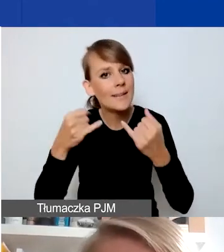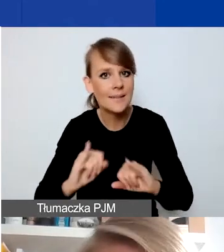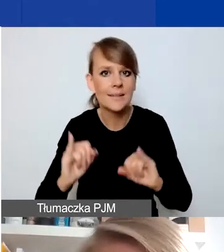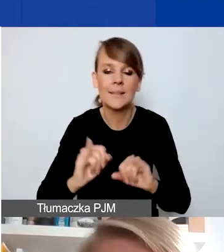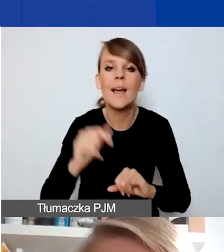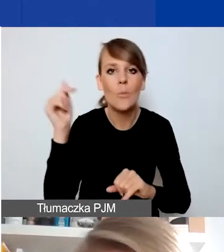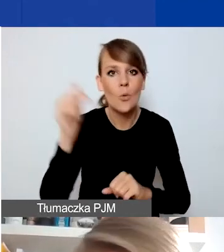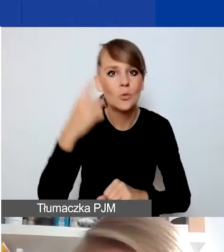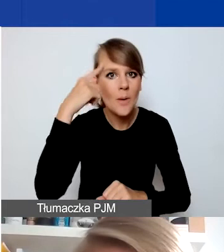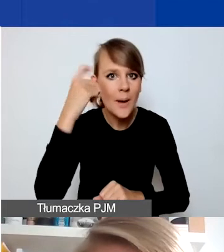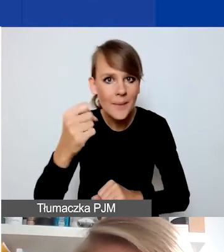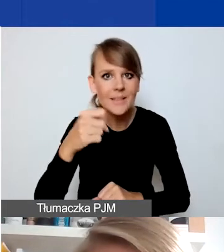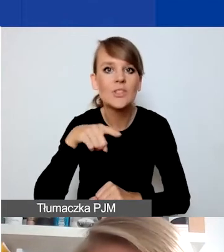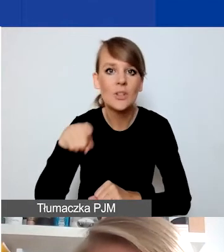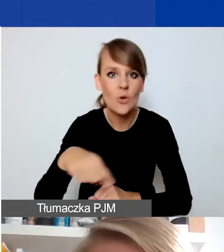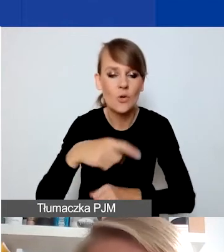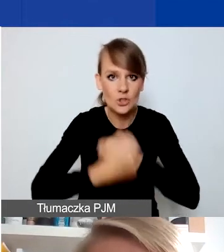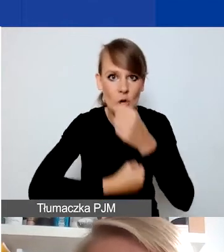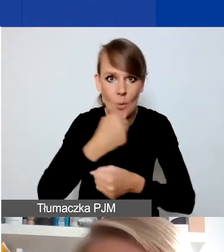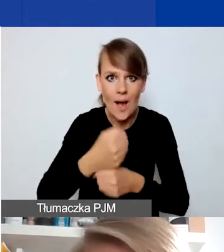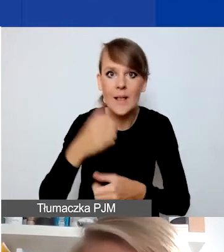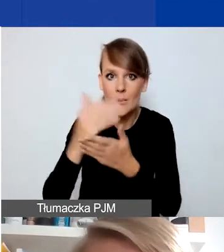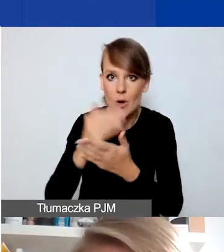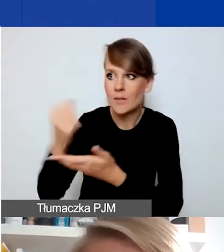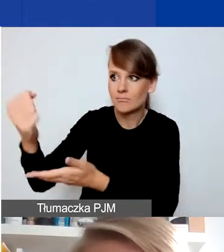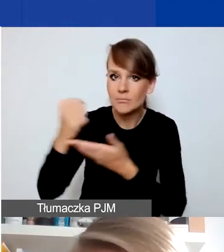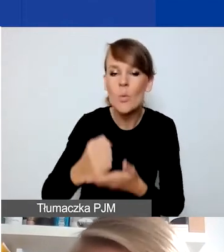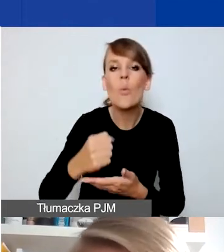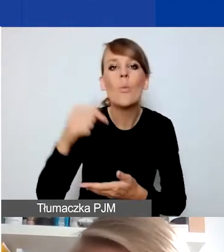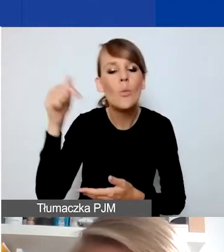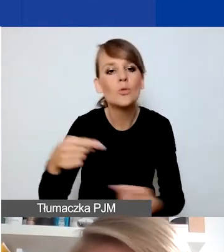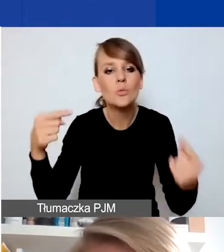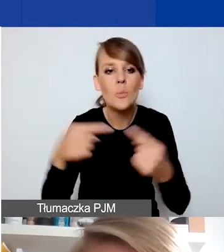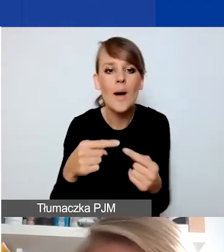że te działania akurat finansowane z naszego programu muszą dotyczyć któregoś z tych obszarów.